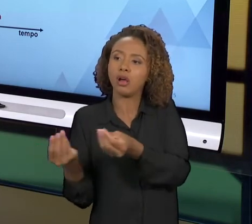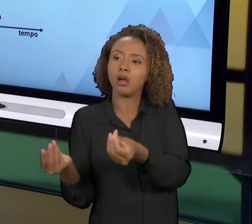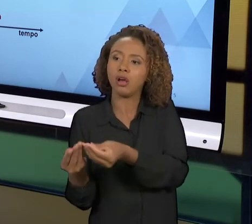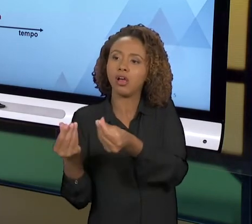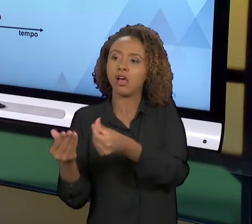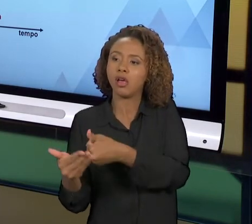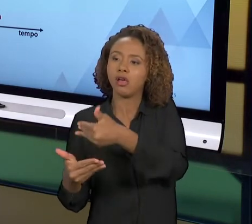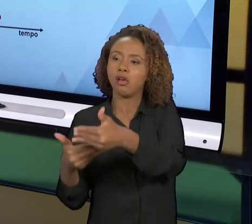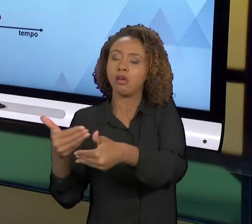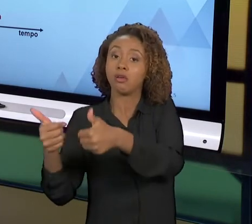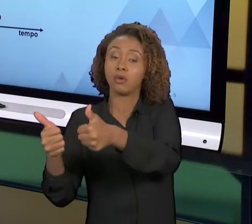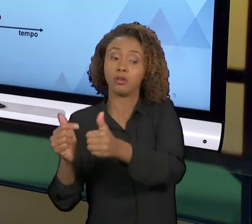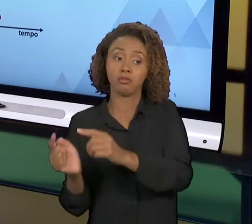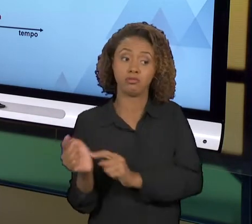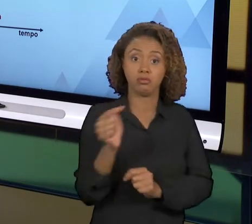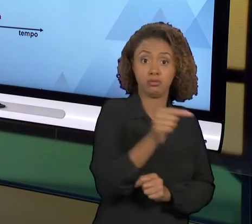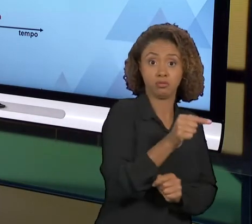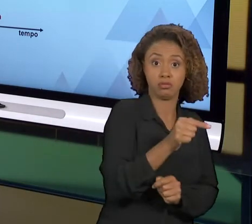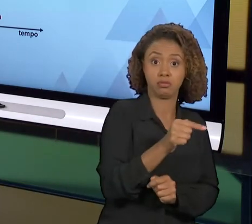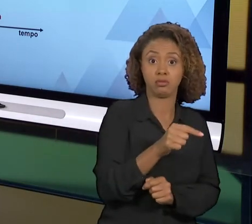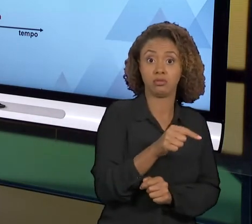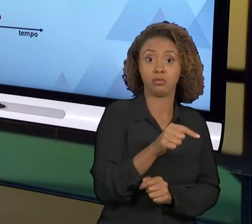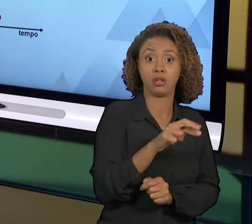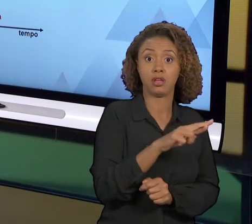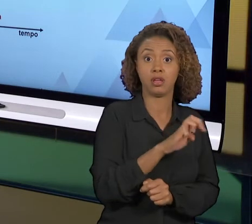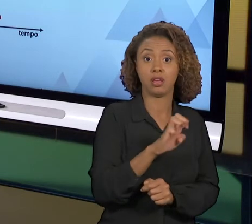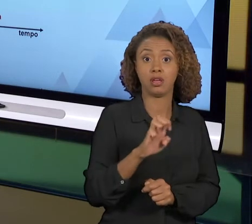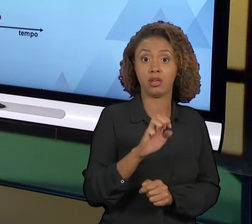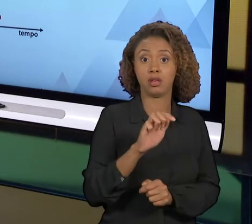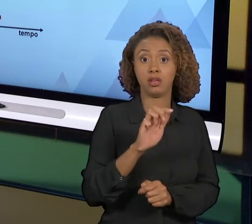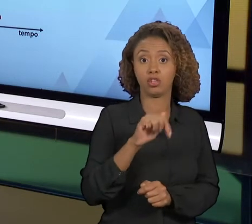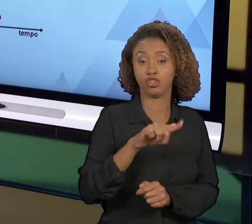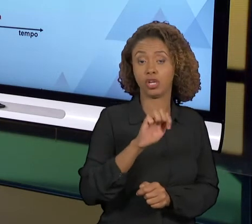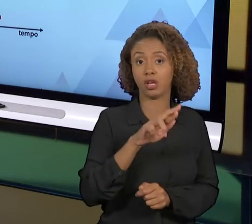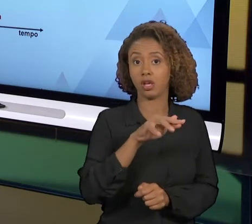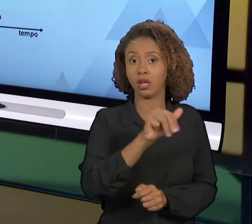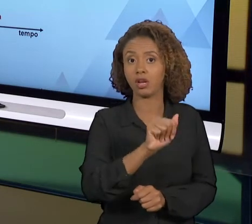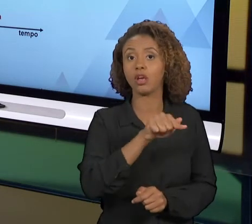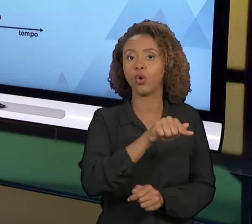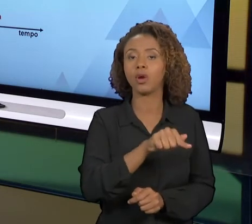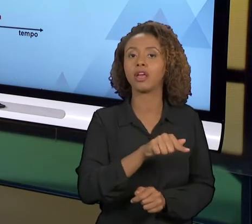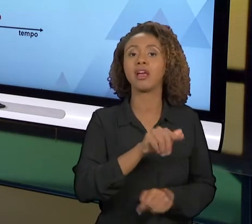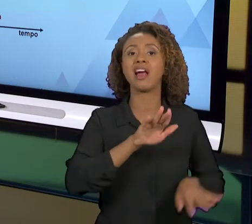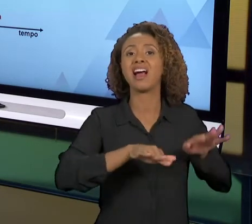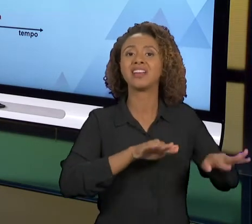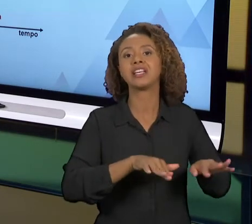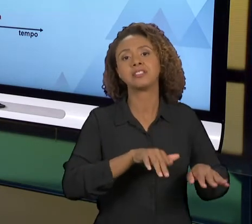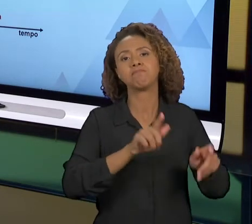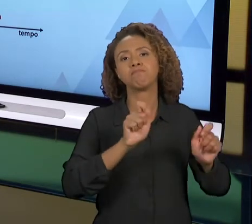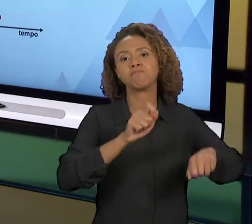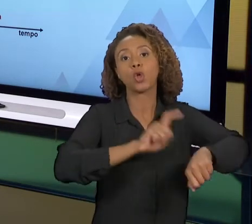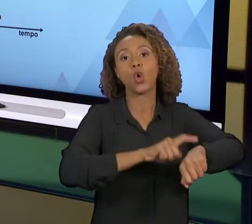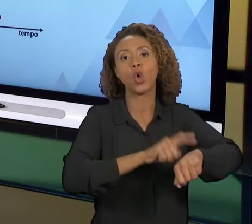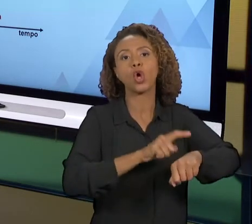REENGENHARIA ELA É MAIS INDICADA QUANDO O PROCESSO FICOU MUITO TEMPO DEIXADO DE LADO, ELE ATRASOU EM TERMOS DE QUALIDADE. O PROBLEMA É QUE